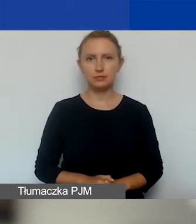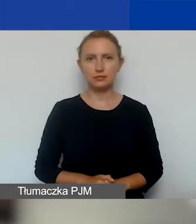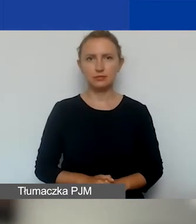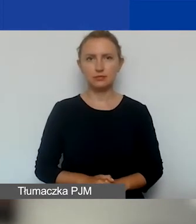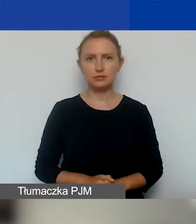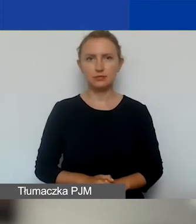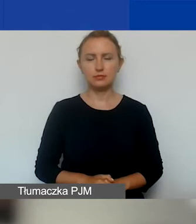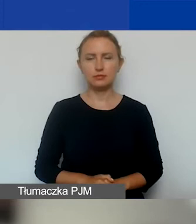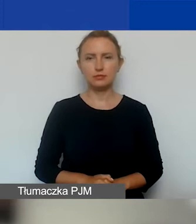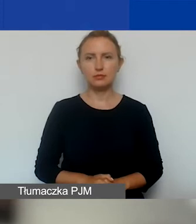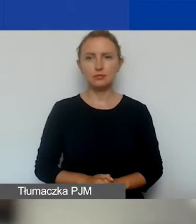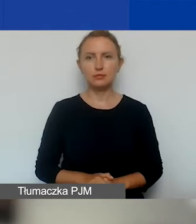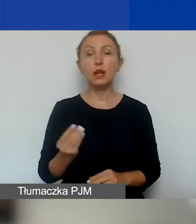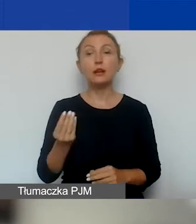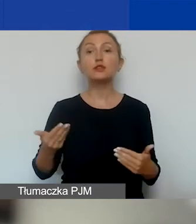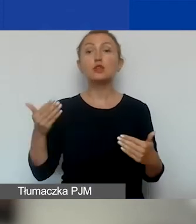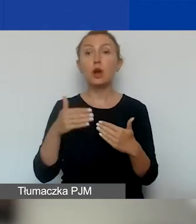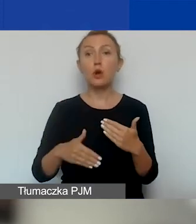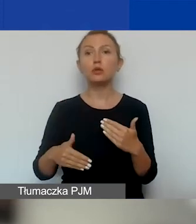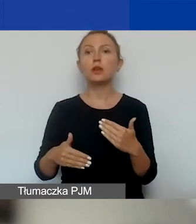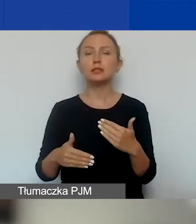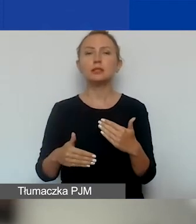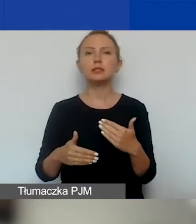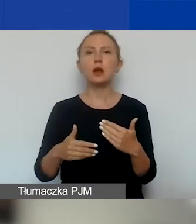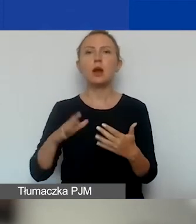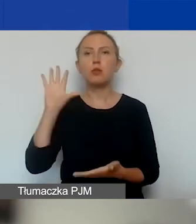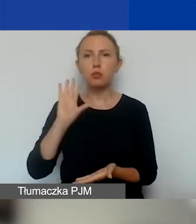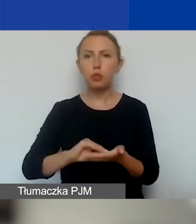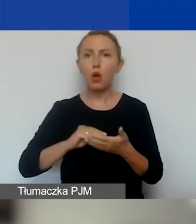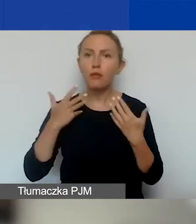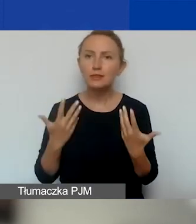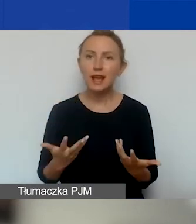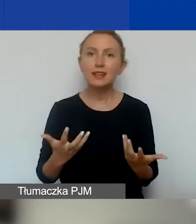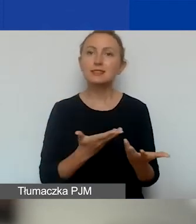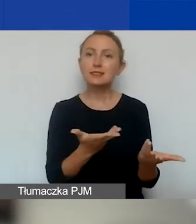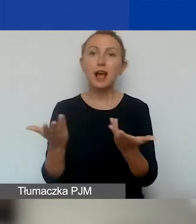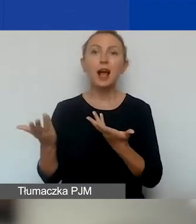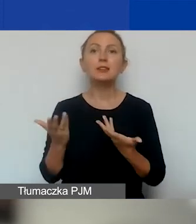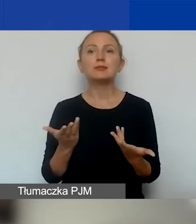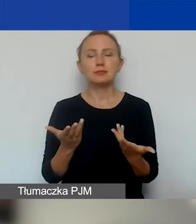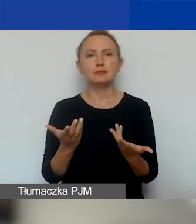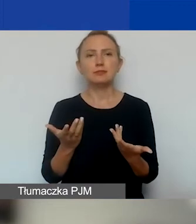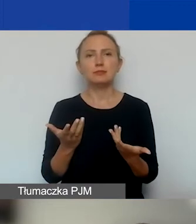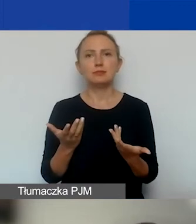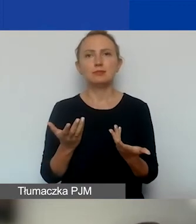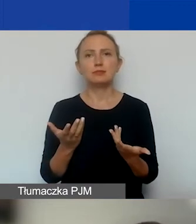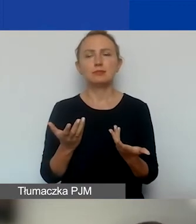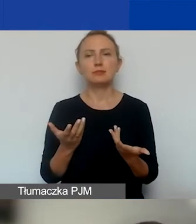I na koniec jeszcze raz zachęcam